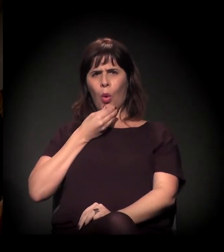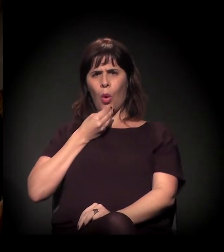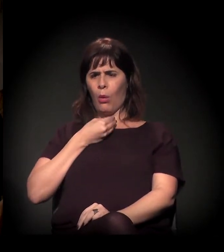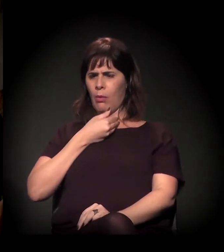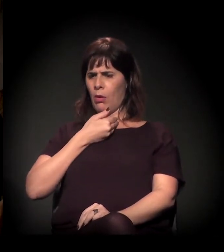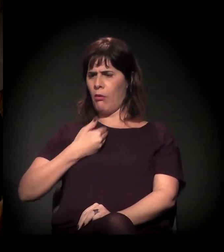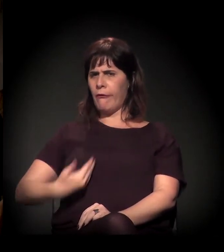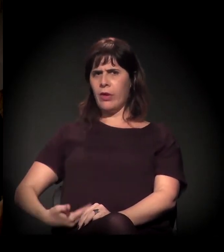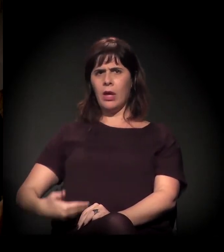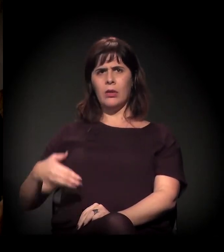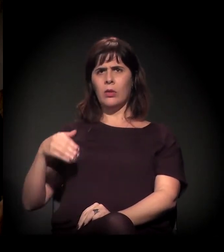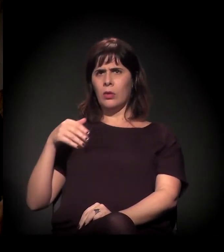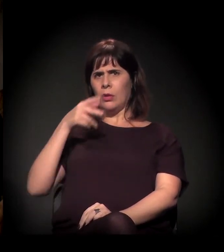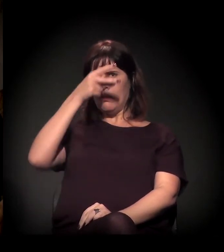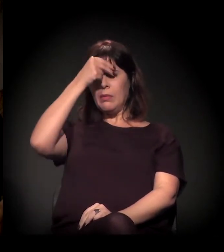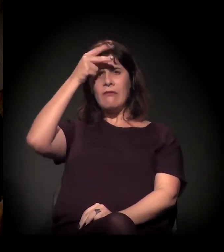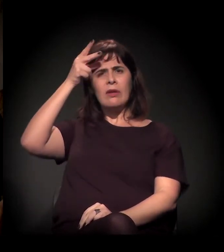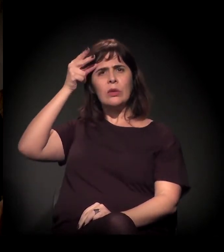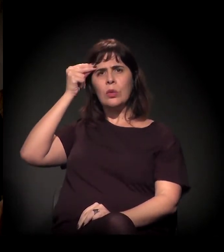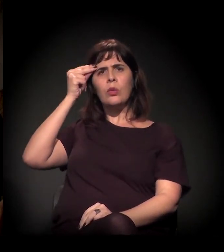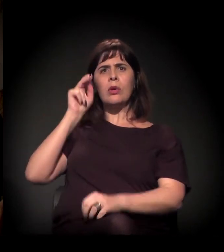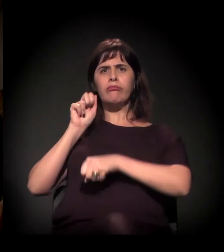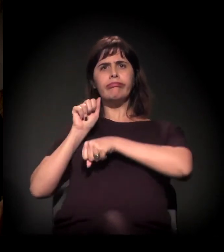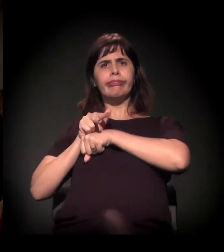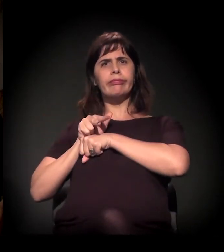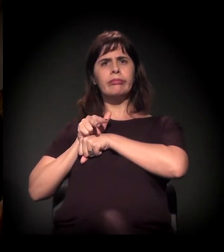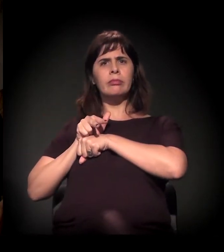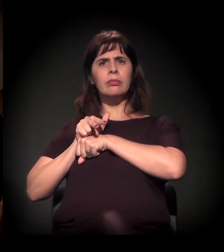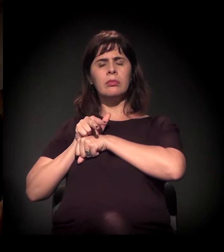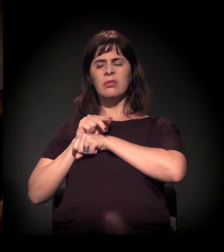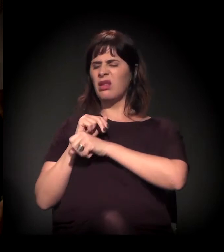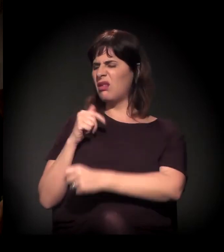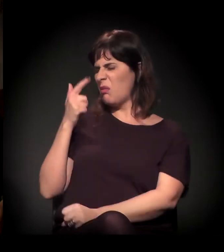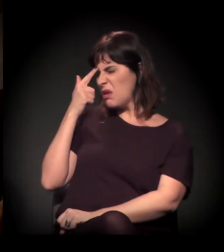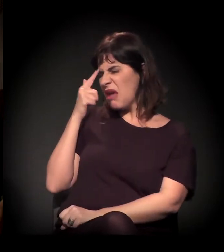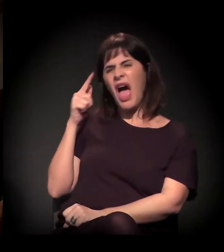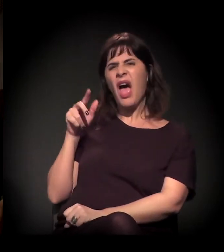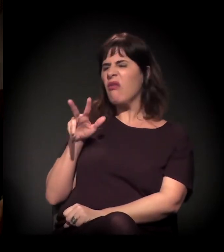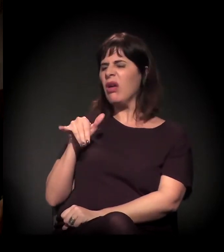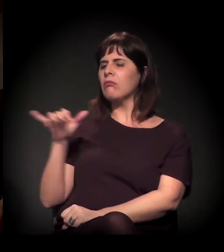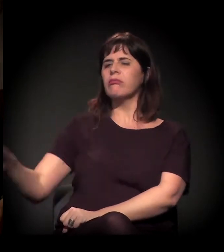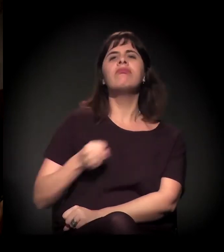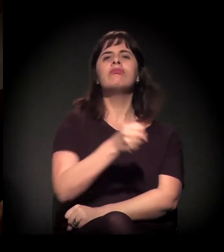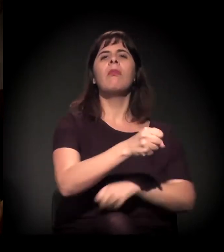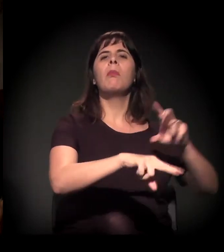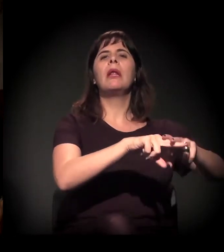na iminência de assumir o governo, tratar aquilo: "Ah, não. Eu vou internar e vou prender".